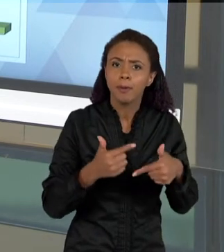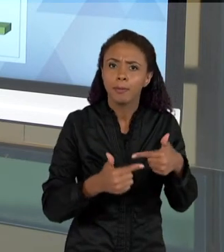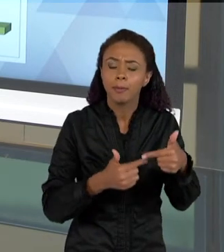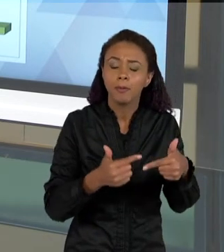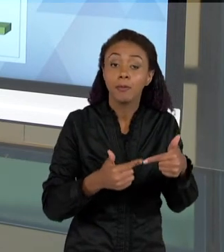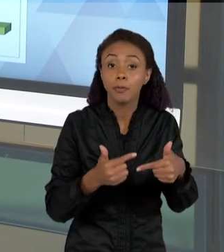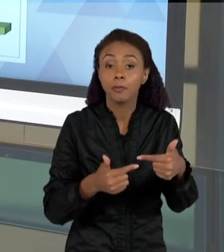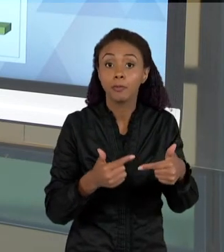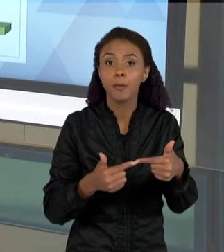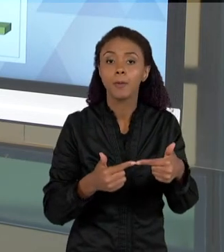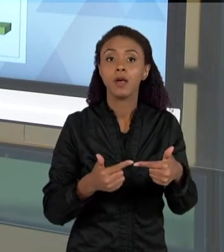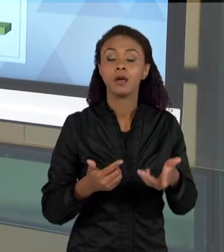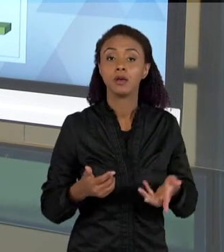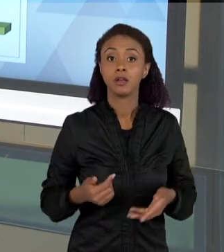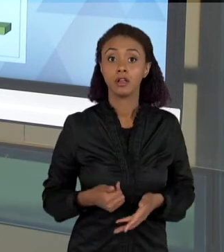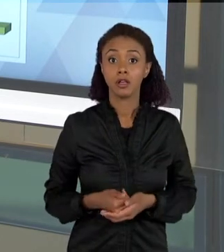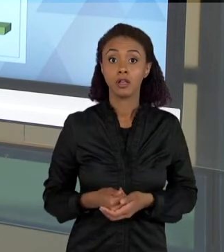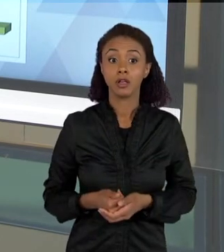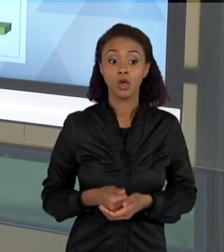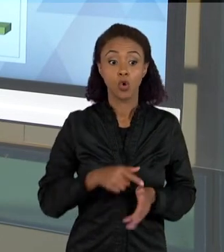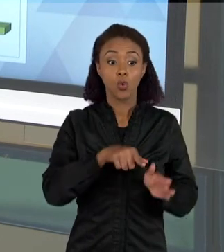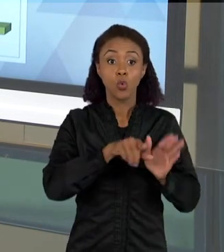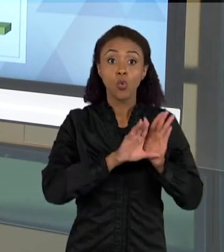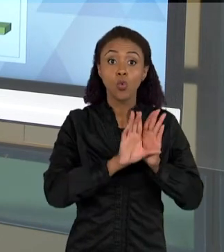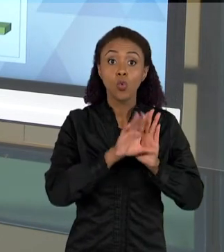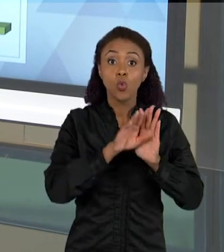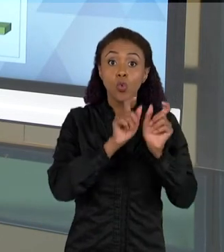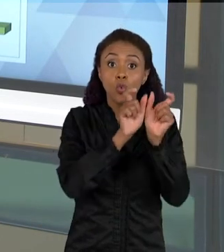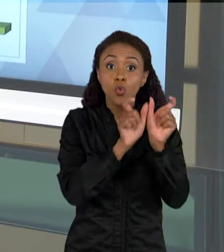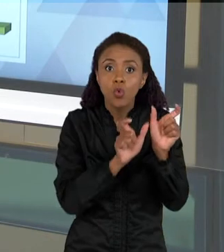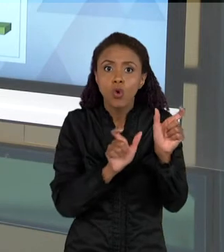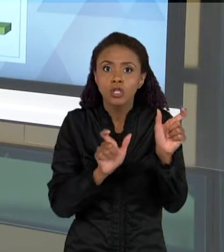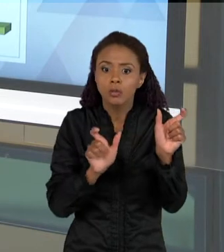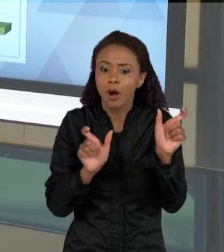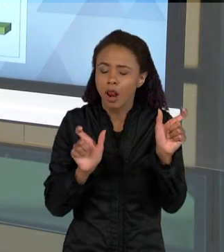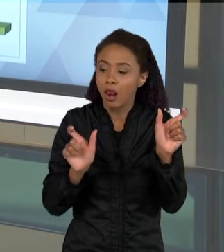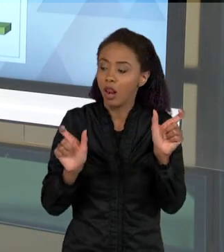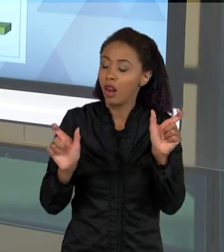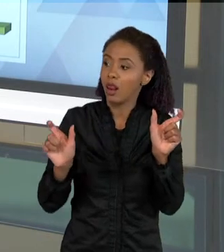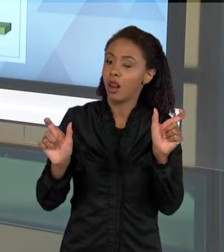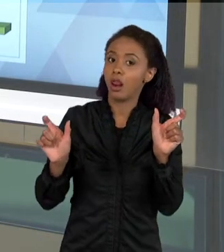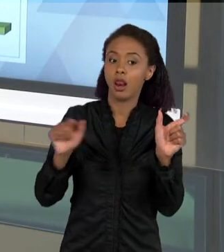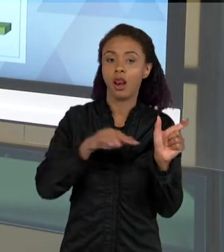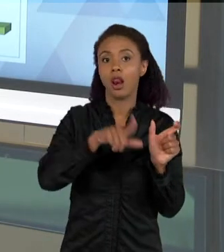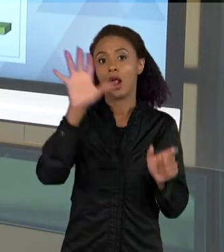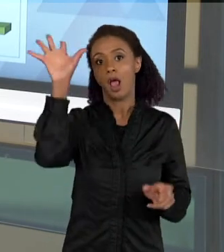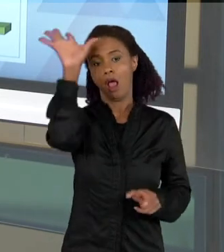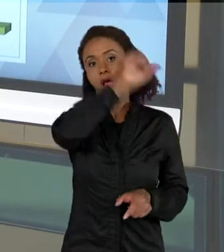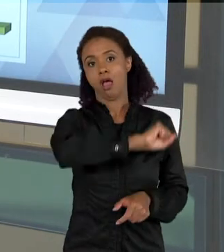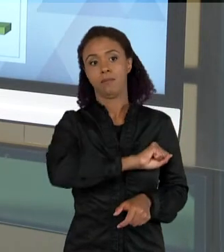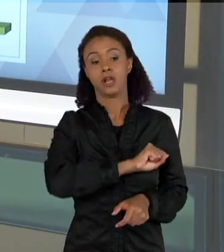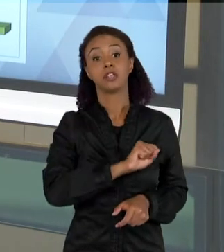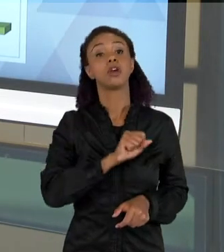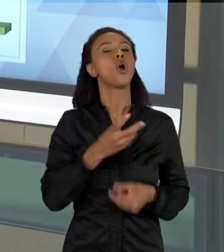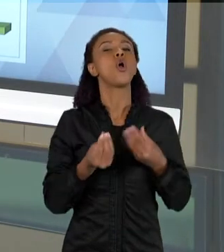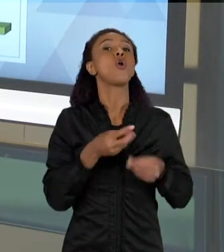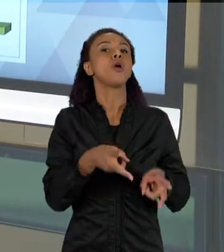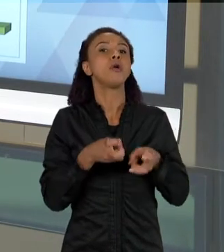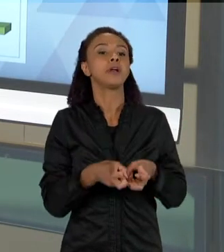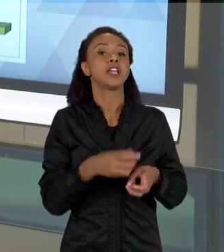DESSE CONCEITO VAI AUMENTANDO, ENTÃO A GENTE PERCEBE ISSO PELAS EXPLICAÇÕES ESCRITAS QUE AS CRIANÇAS VÃO DANDO. AQUI É